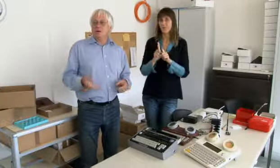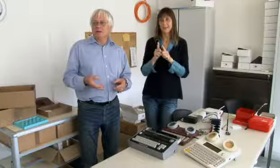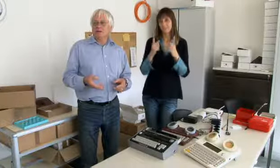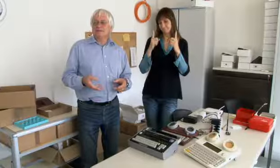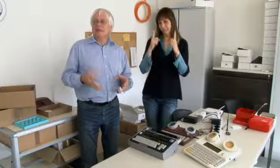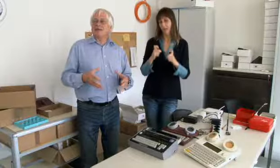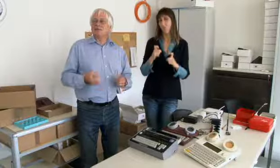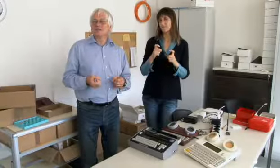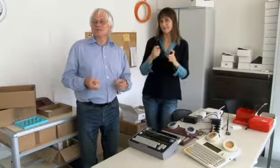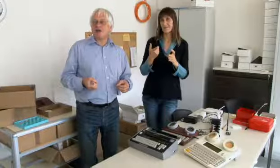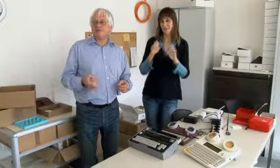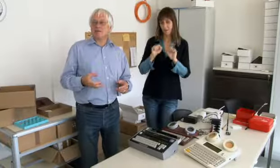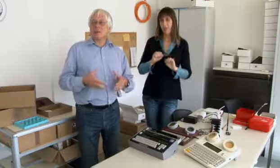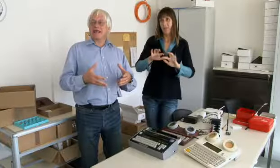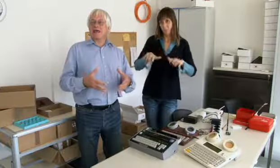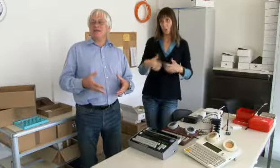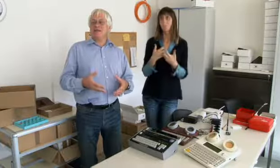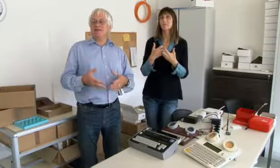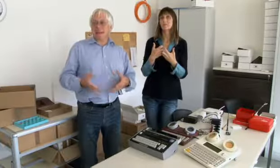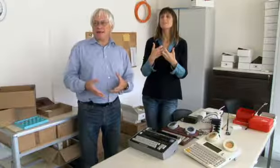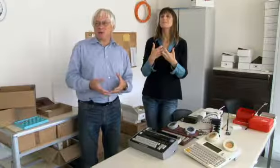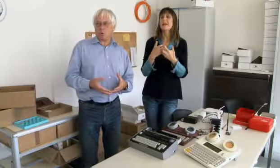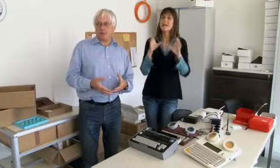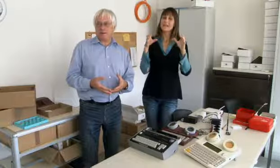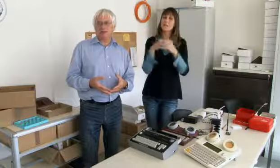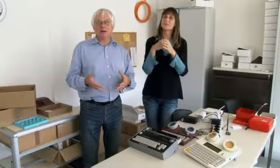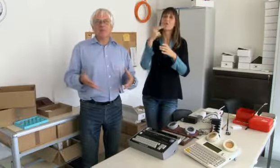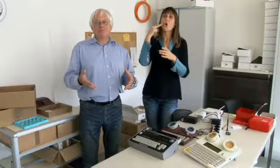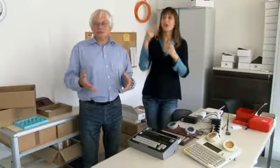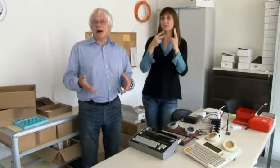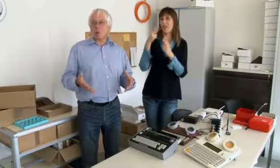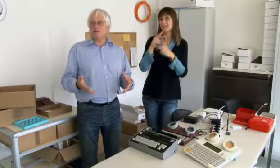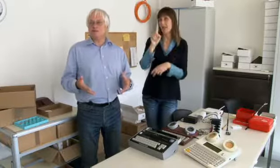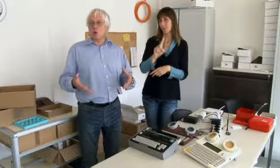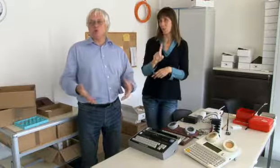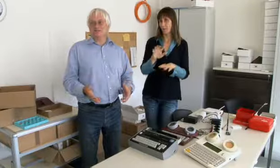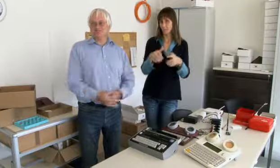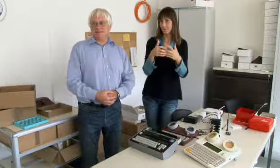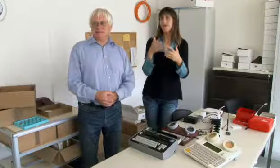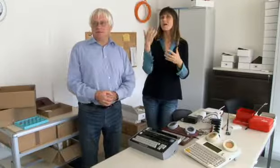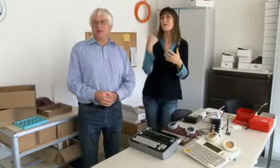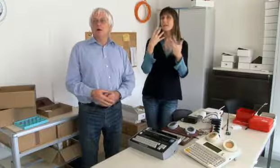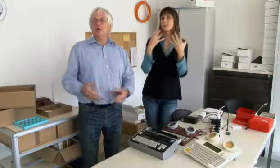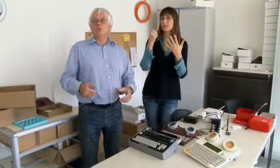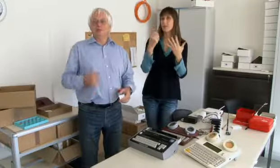Und dann war der Grundstein zur Gründung der Genossenschaft Hörgeschädigter- Elektronik,